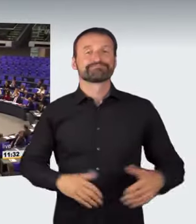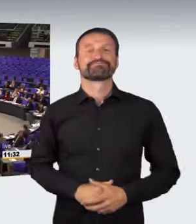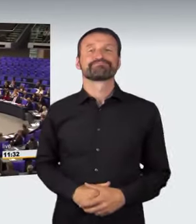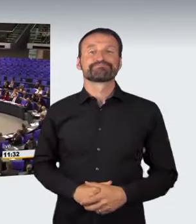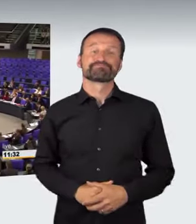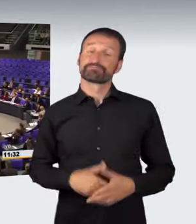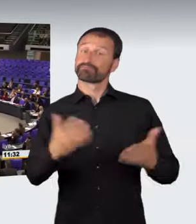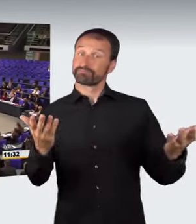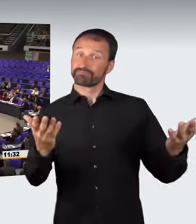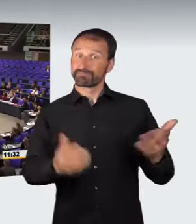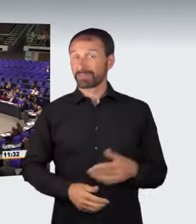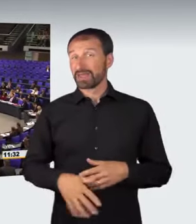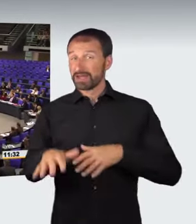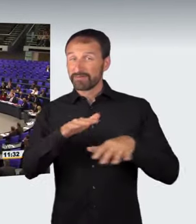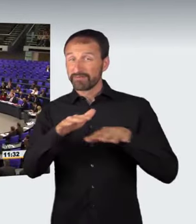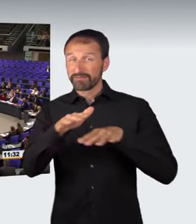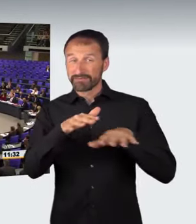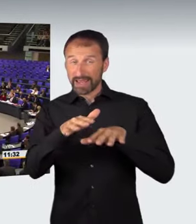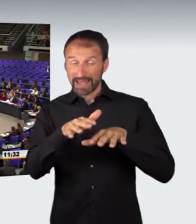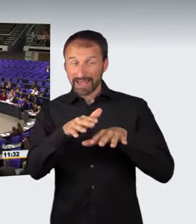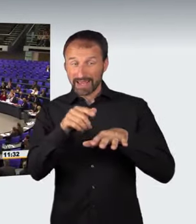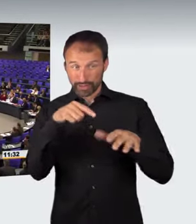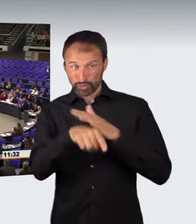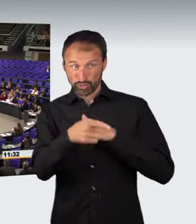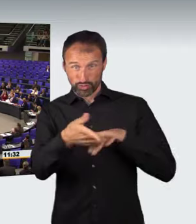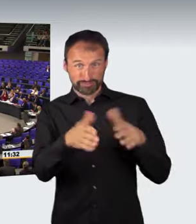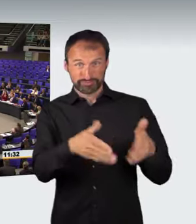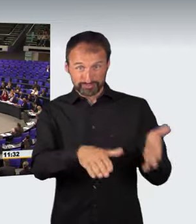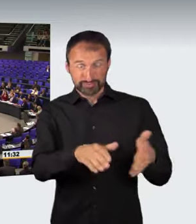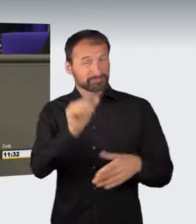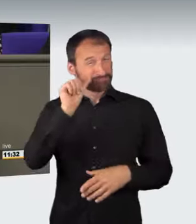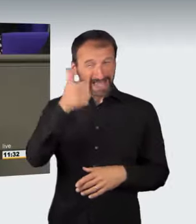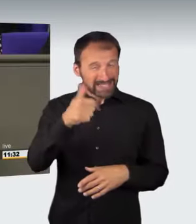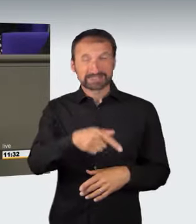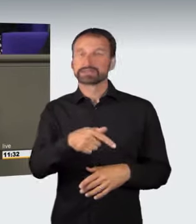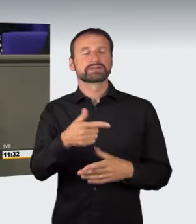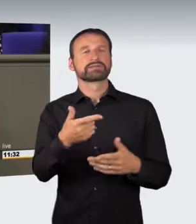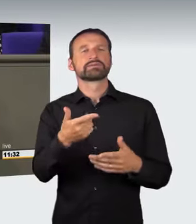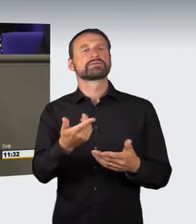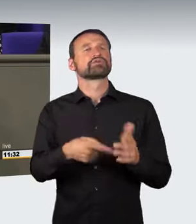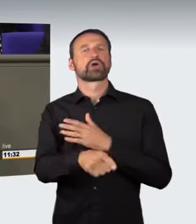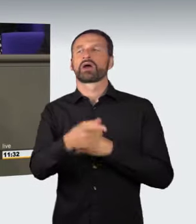Die meisten Verkehrstoten in Deutschland sind die Folge überhöhter Geschwindigkeit.